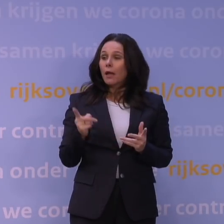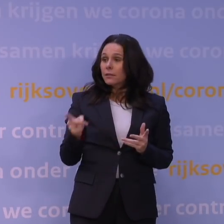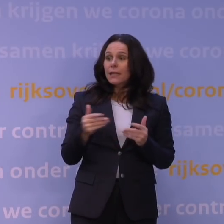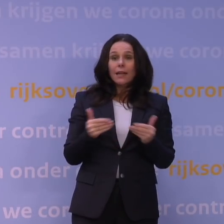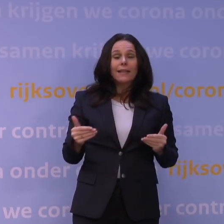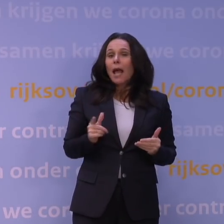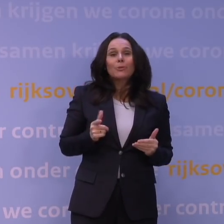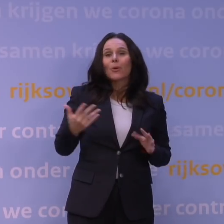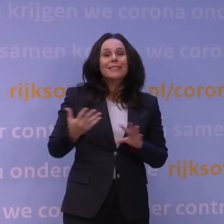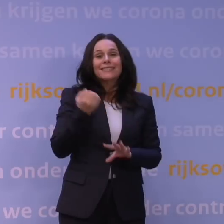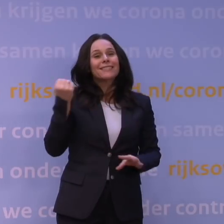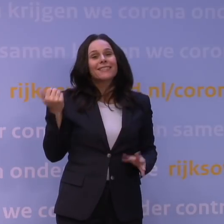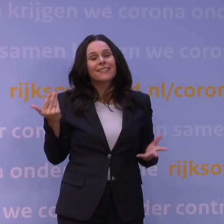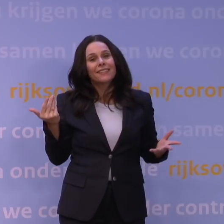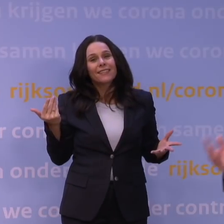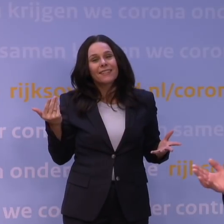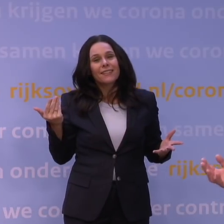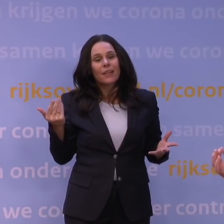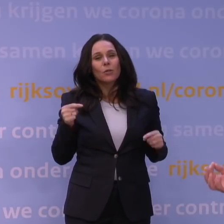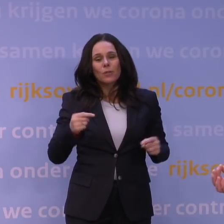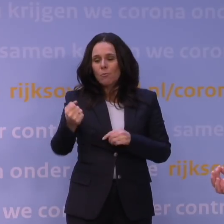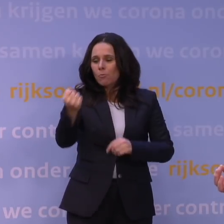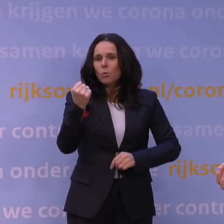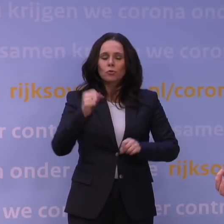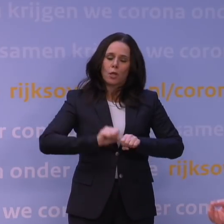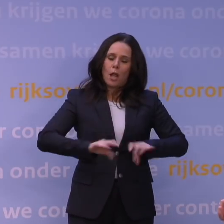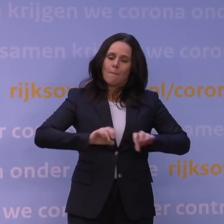Dus met andere woorden, die boostercampagne is al eerder opgestart,